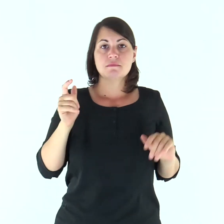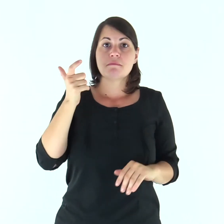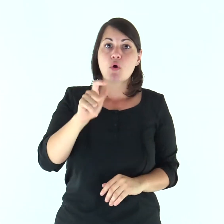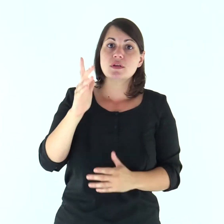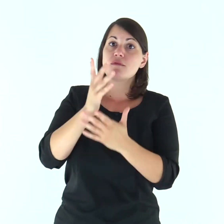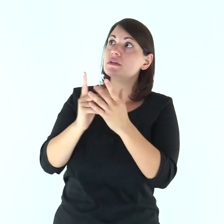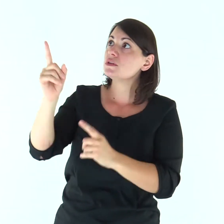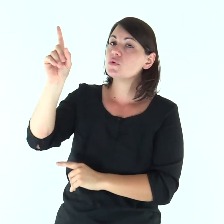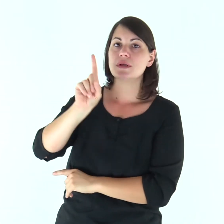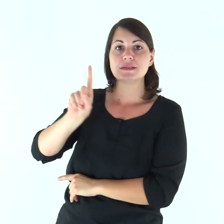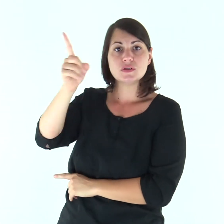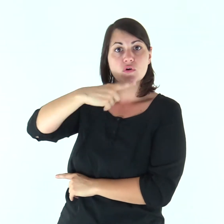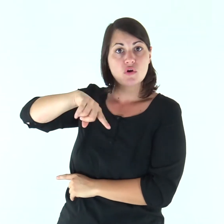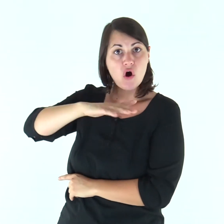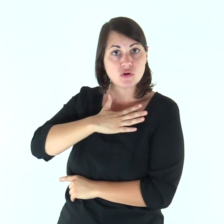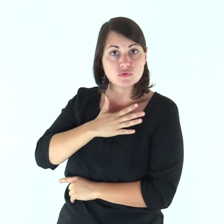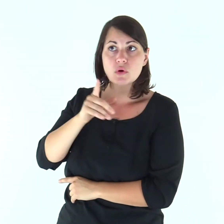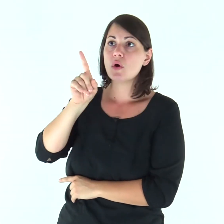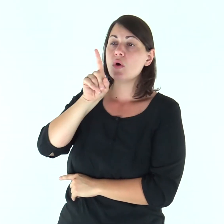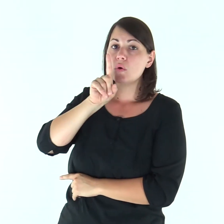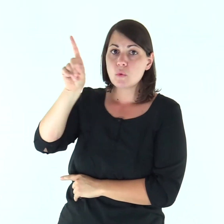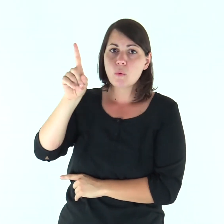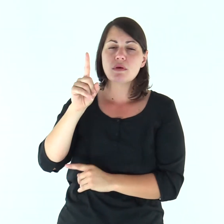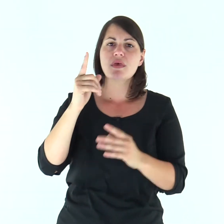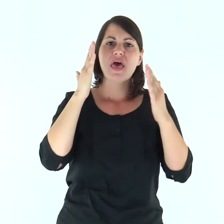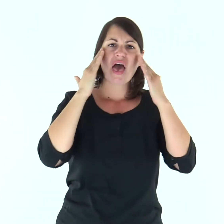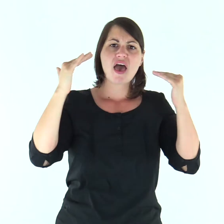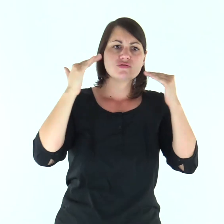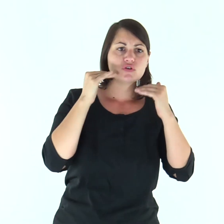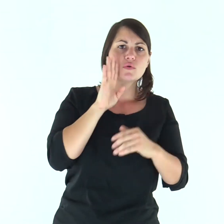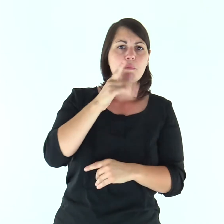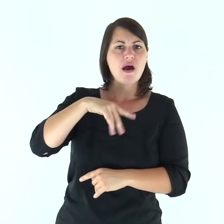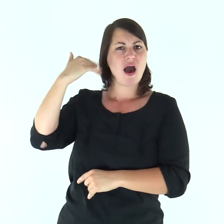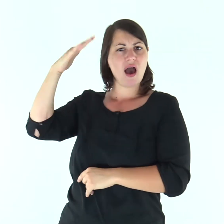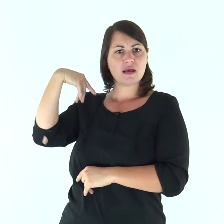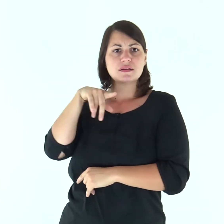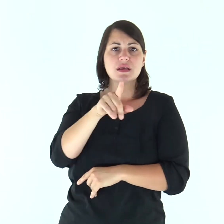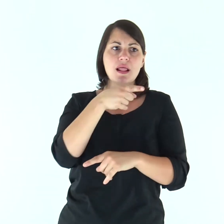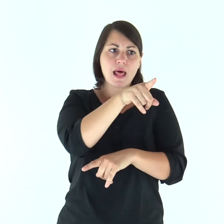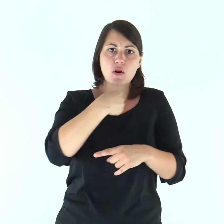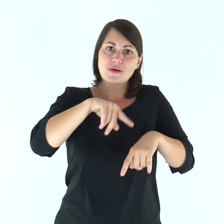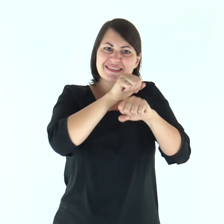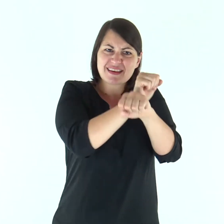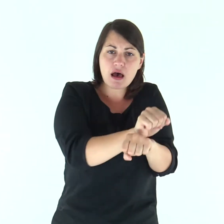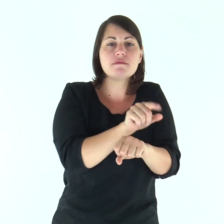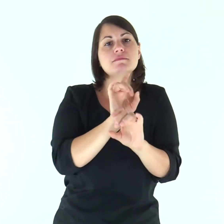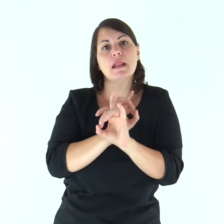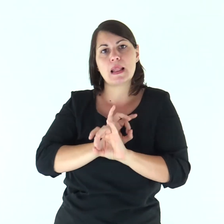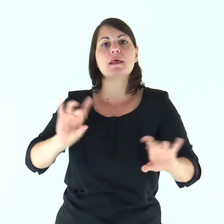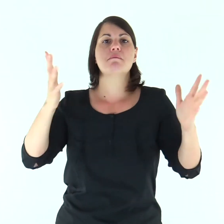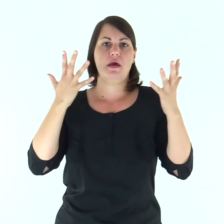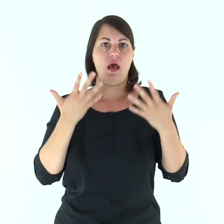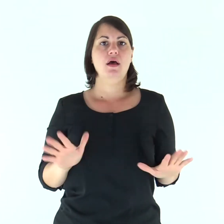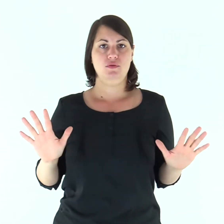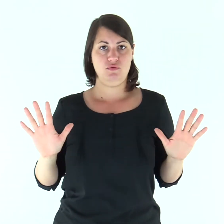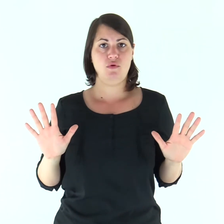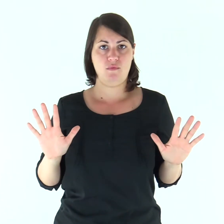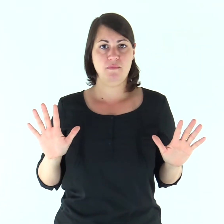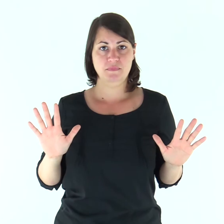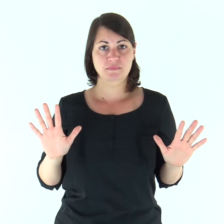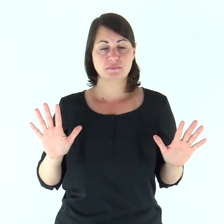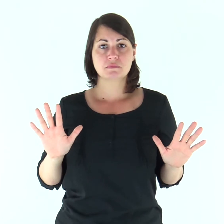Poiché è il Signore, nostro Dio, che ha fatto salire noi e i padri nostri dalla terra d’Egitto, dalla condizione servile;